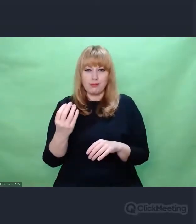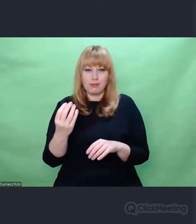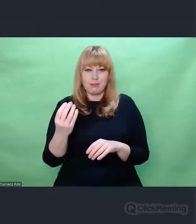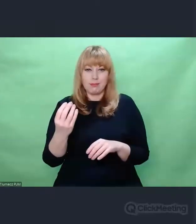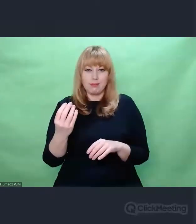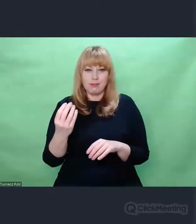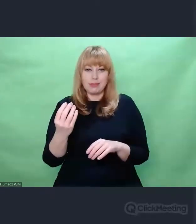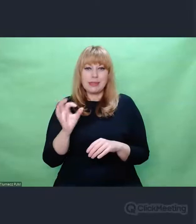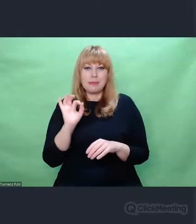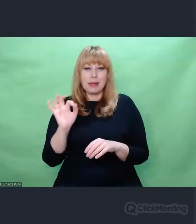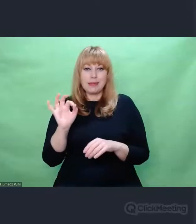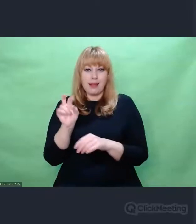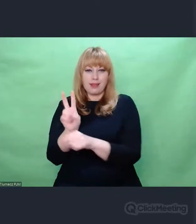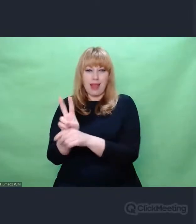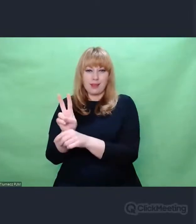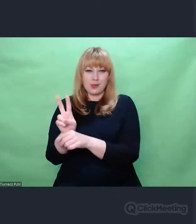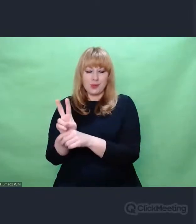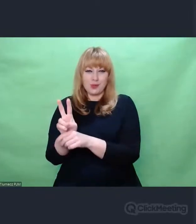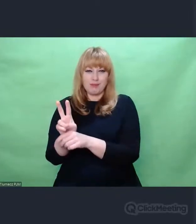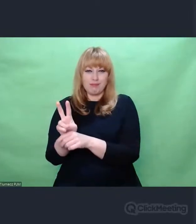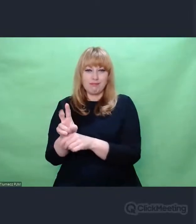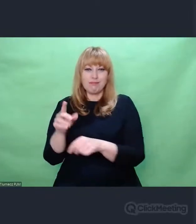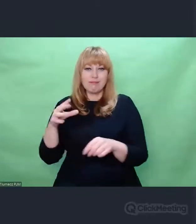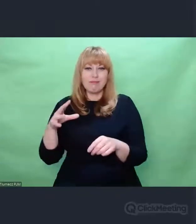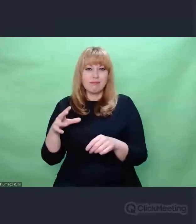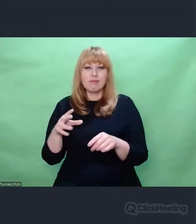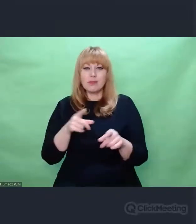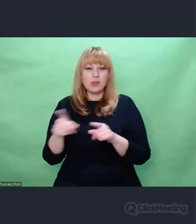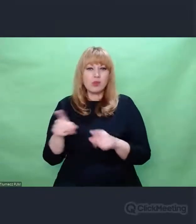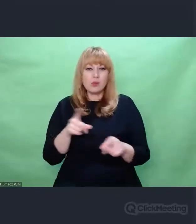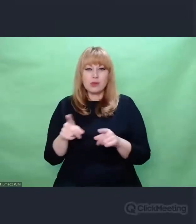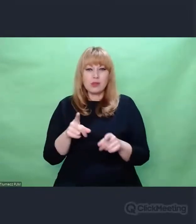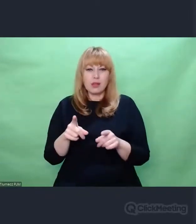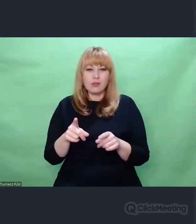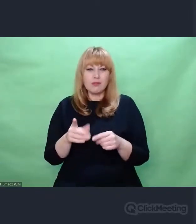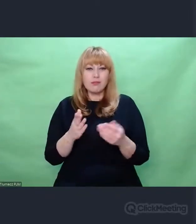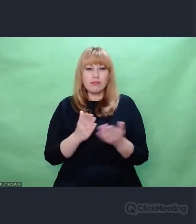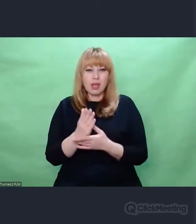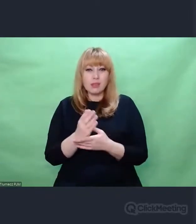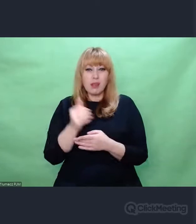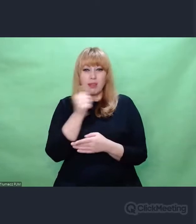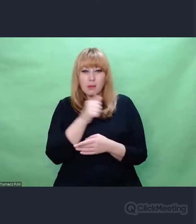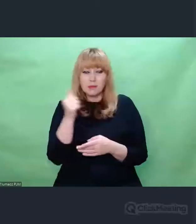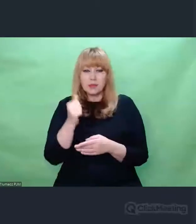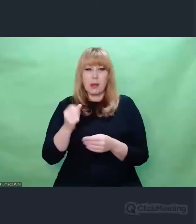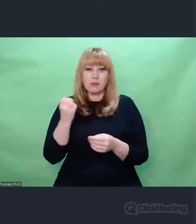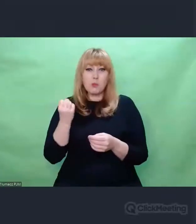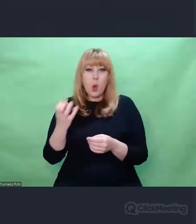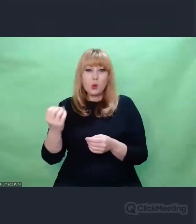w całej strategii zagłady i jakoś nie mogę jako człowiek wrażliwy